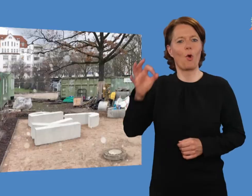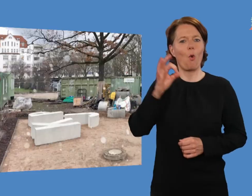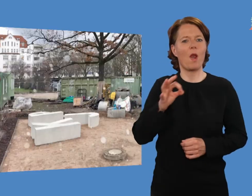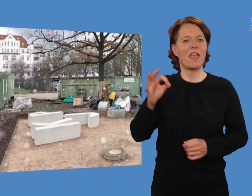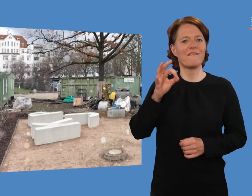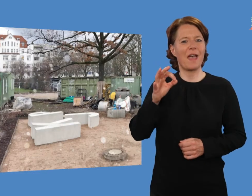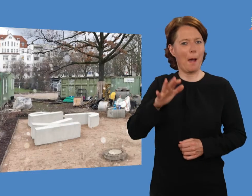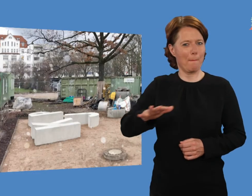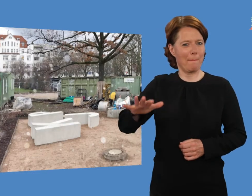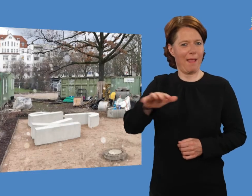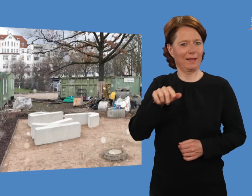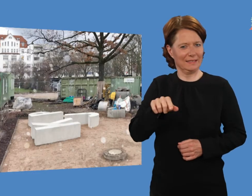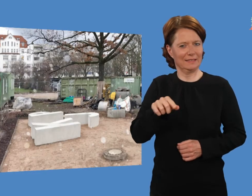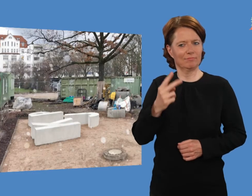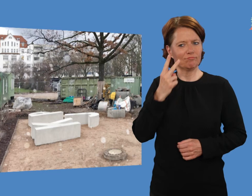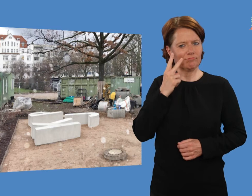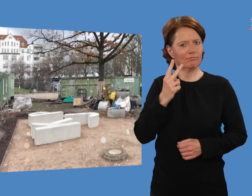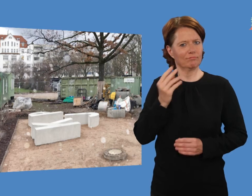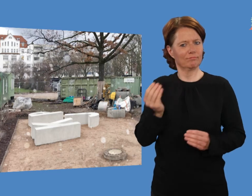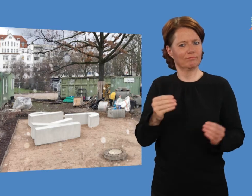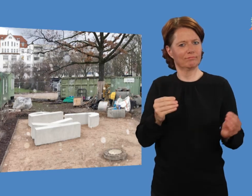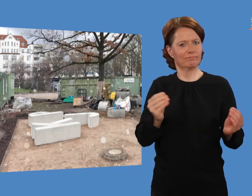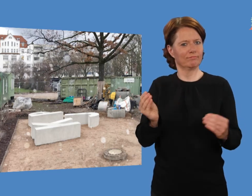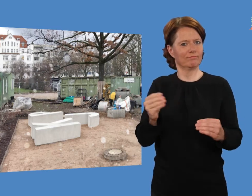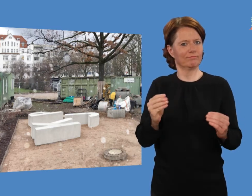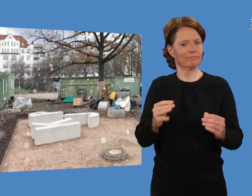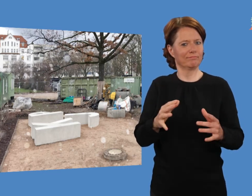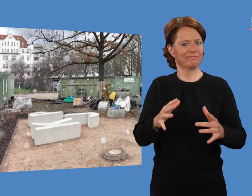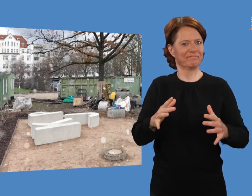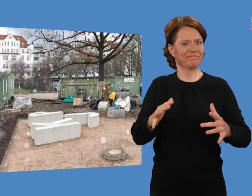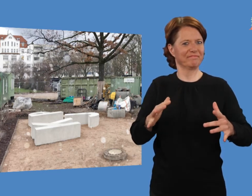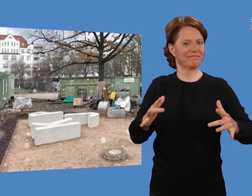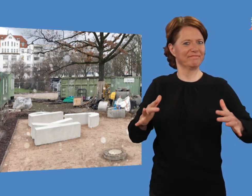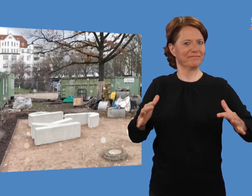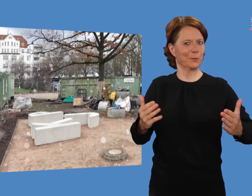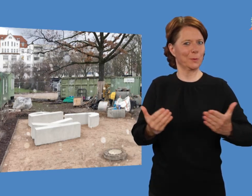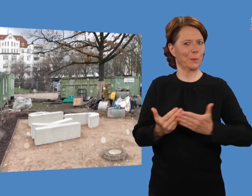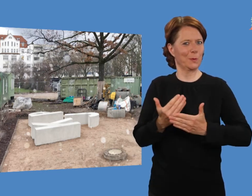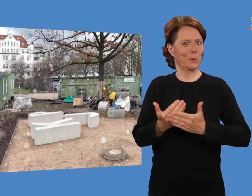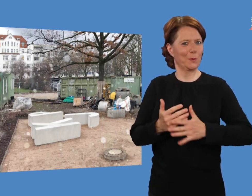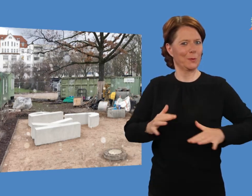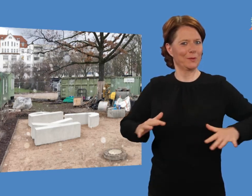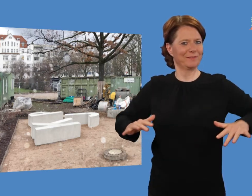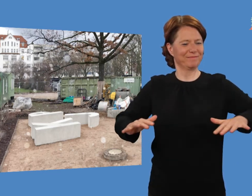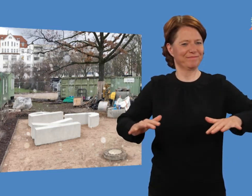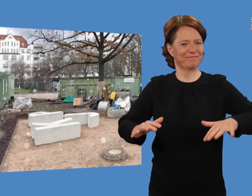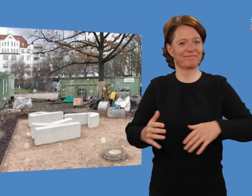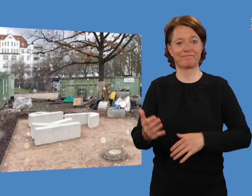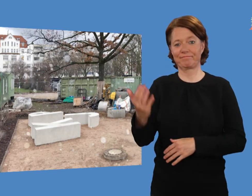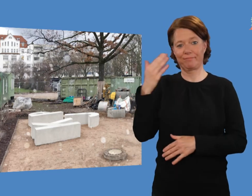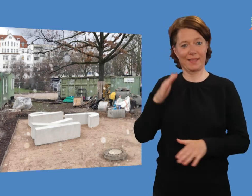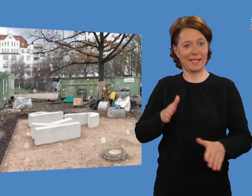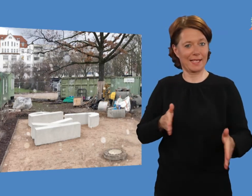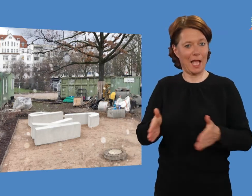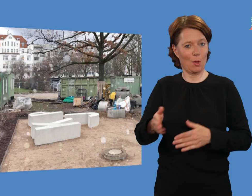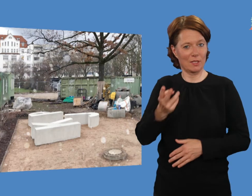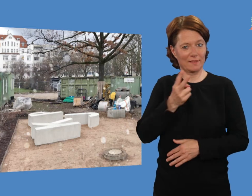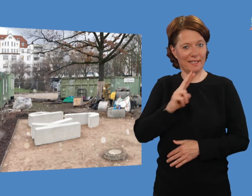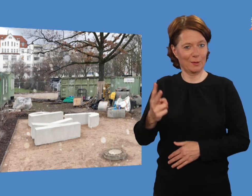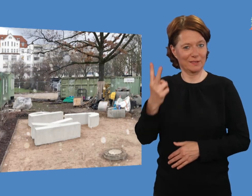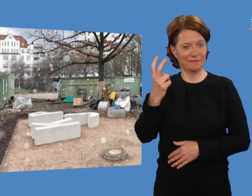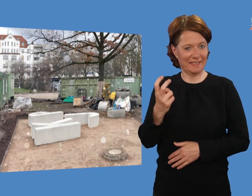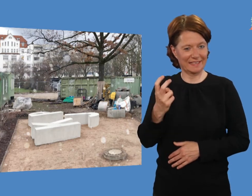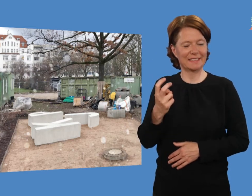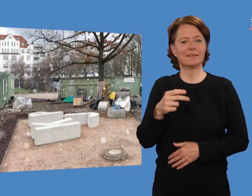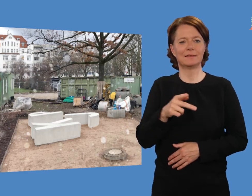Januar 2020: Unsere „KJP“ Bänke wurden inzwischen aufgebaut.